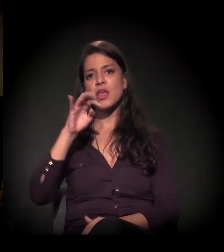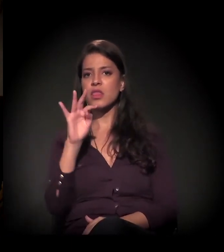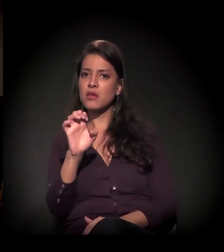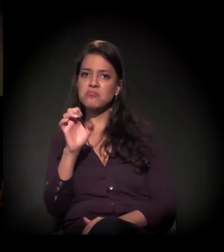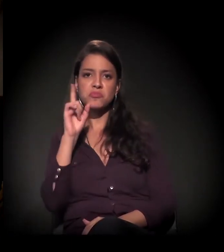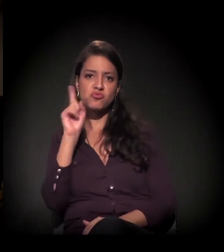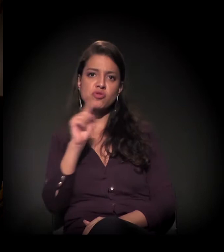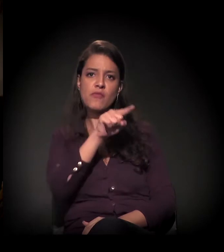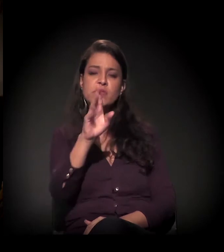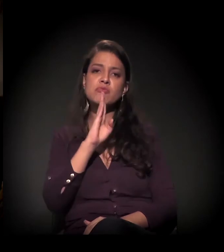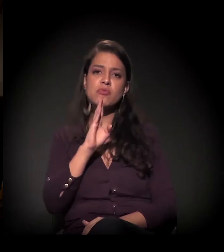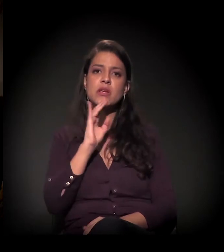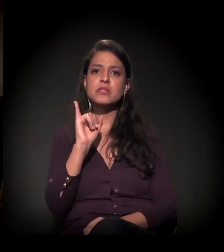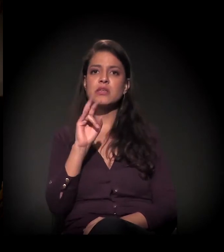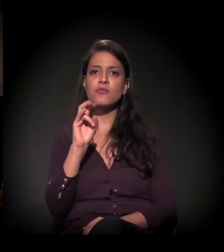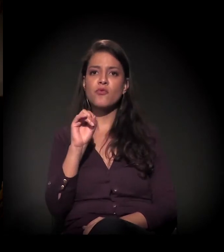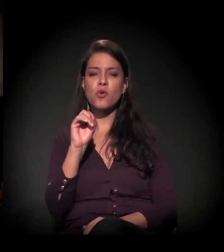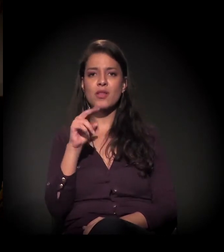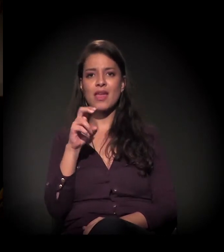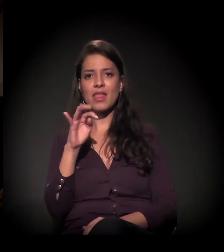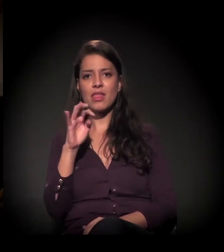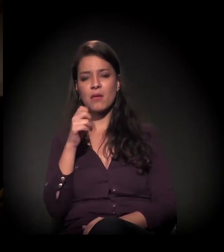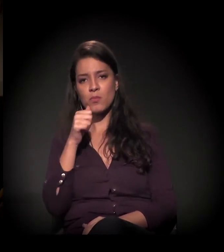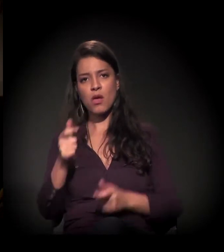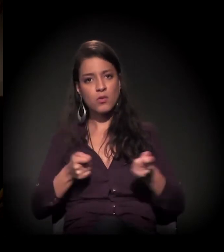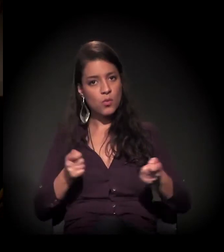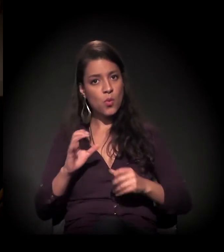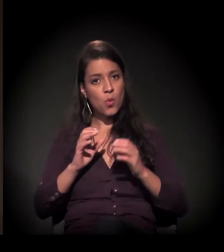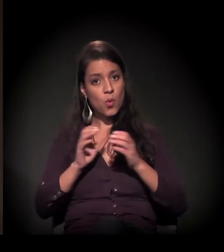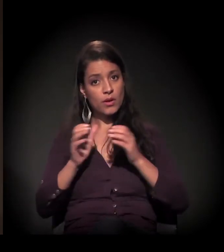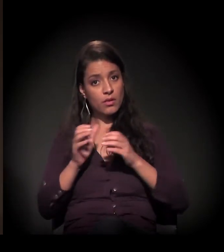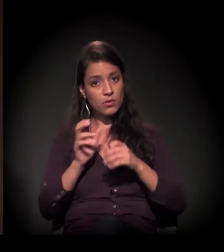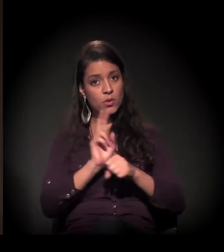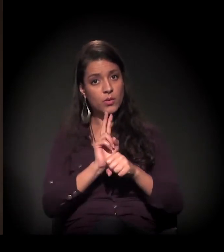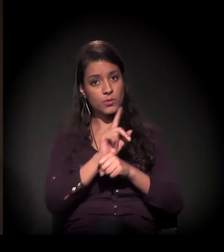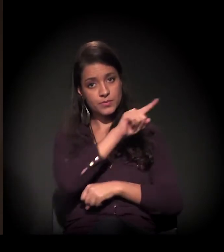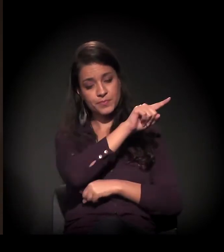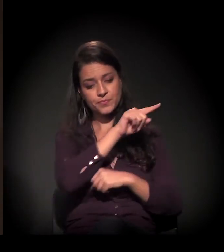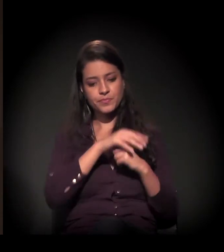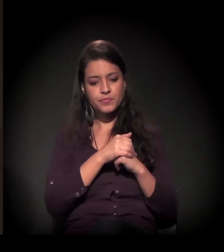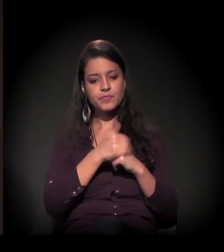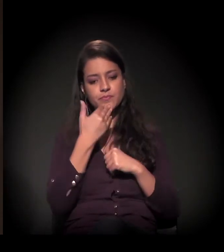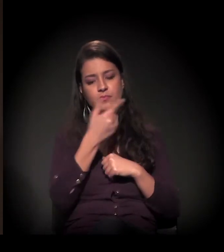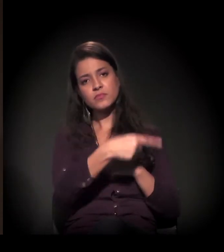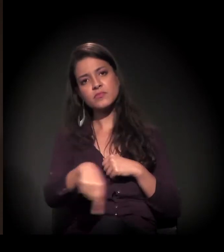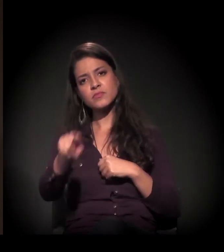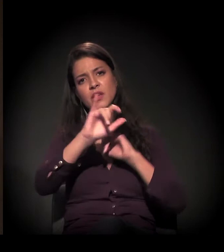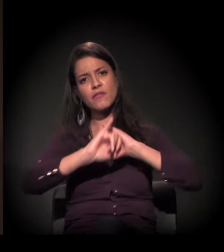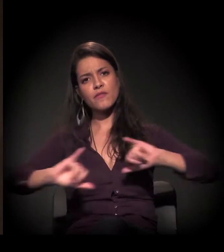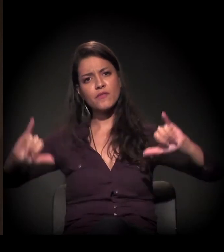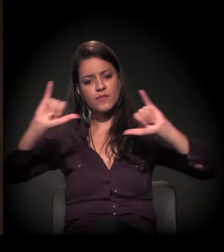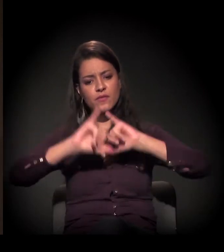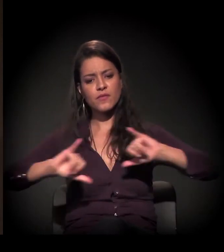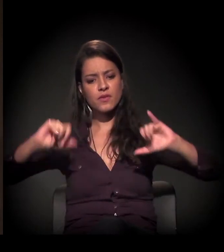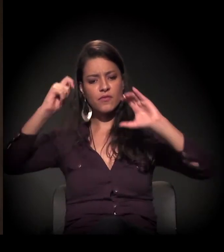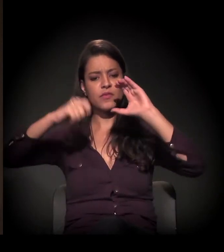− não sei se alguém conhece a Ivonete, que é a coordenadora lá da ocupação −, e a gente pede que todo mundo divulgue esse vídeo também.